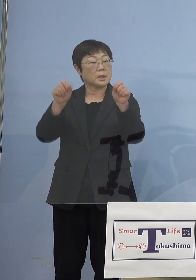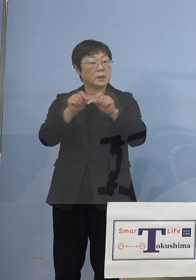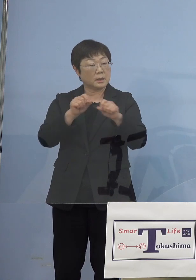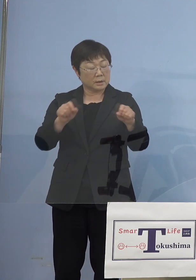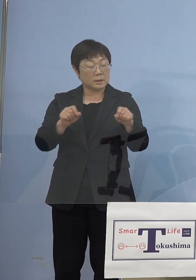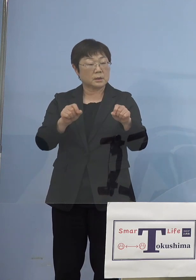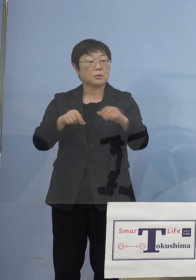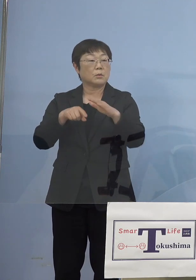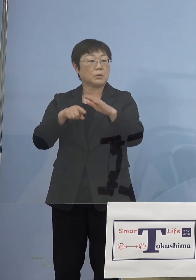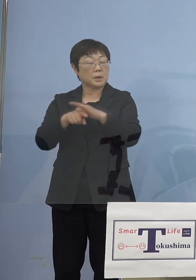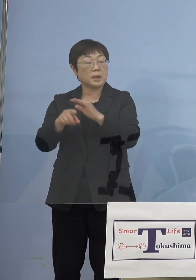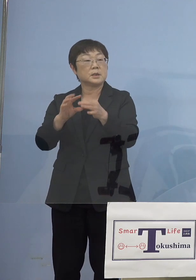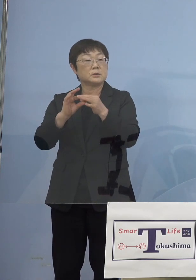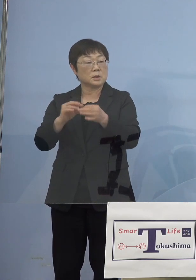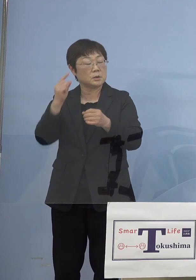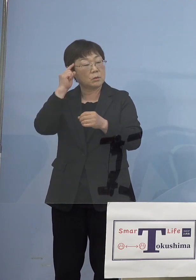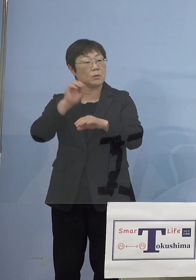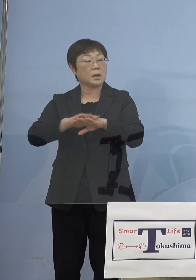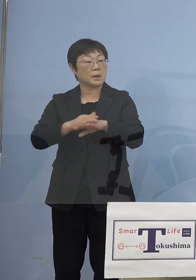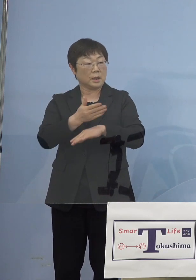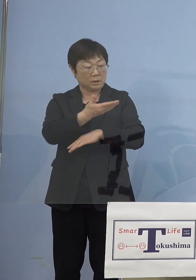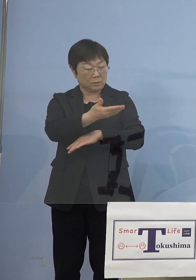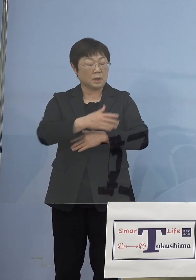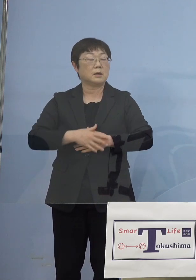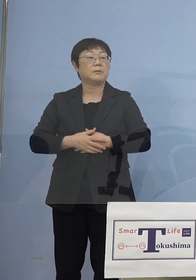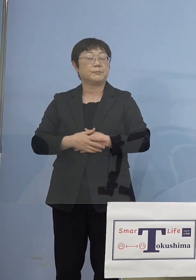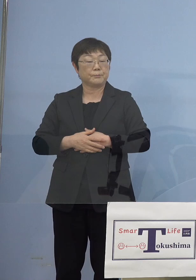（知事） 確かに4月16日からまず聖火リレー